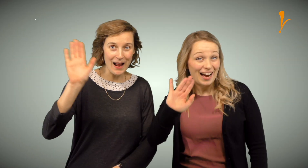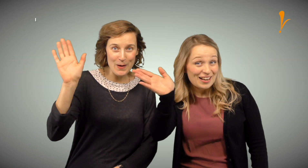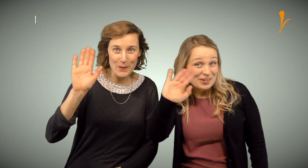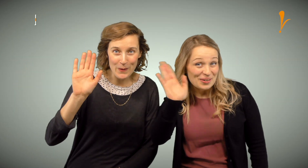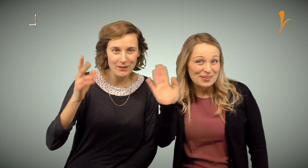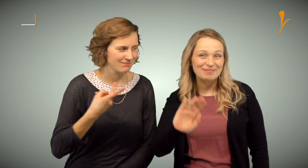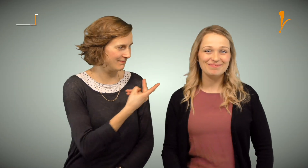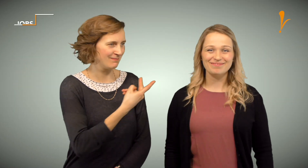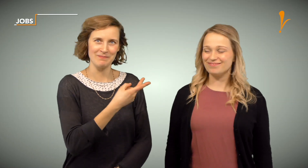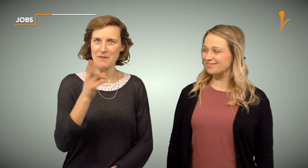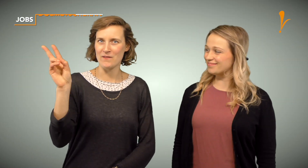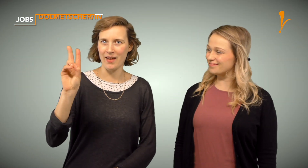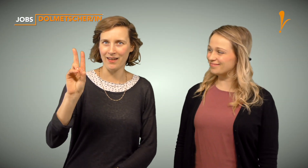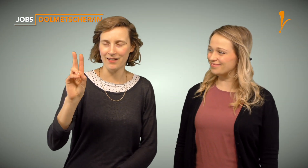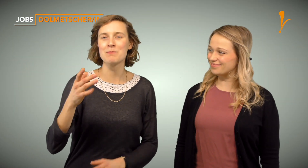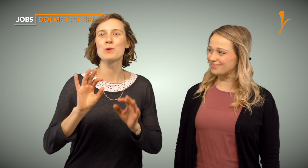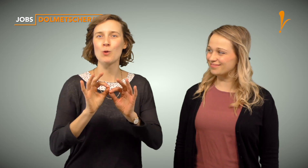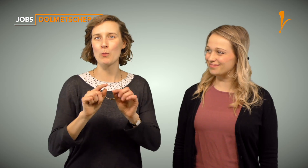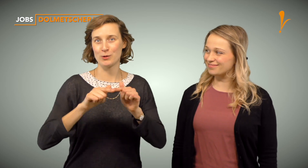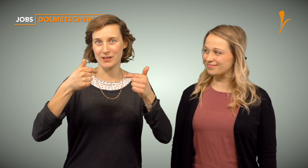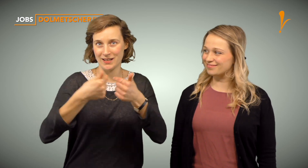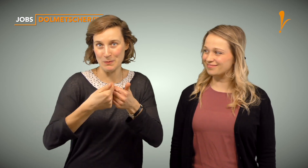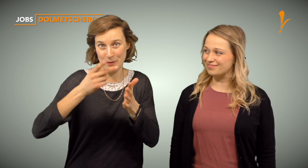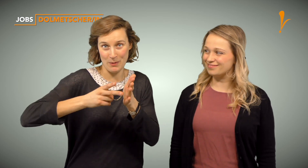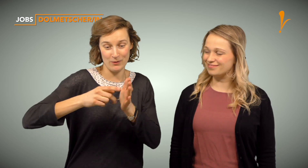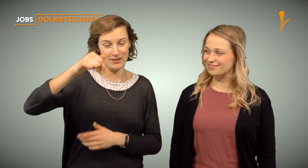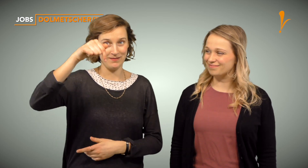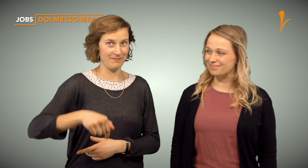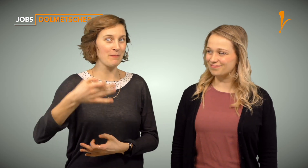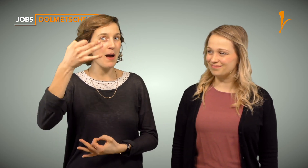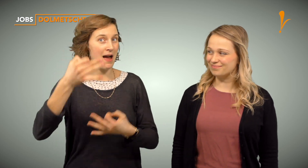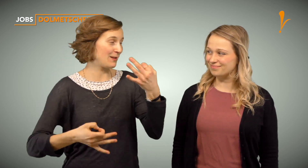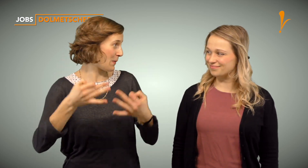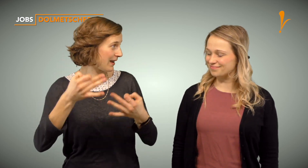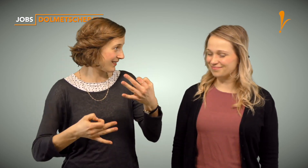Hallo, wir sind das Dolmetschteam von GebärdenVerstehen in Heidelberg.